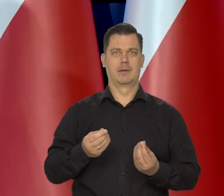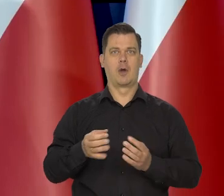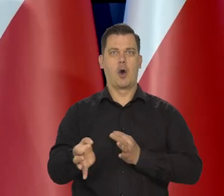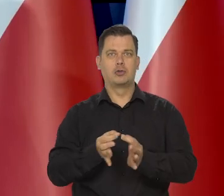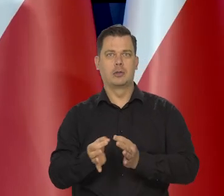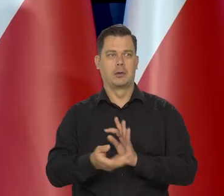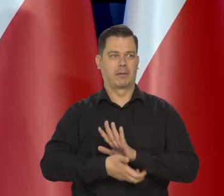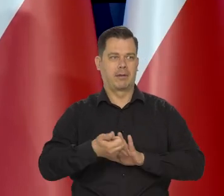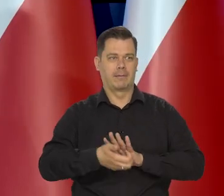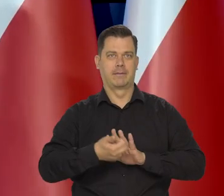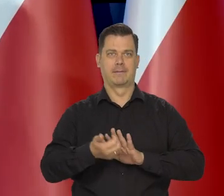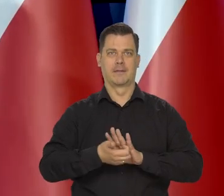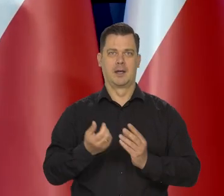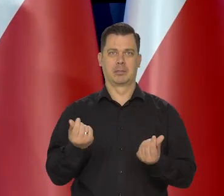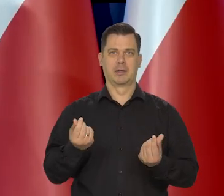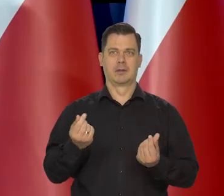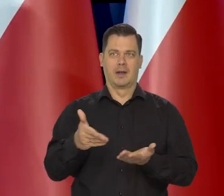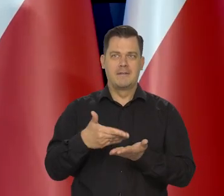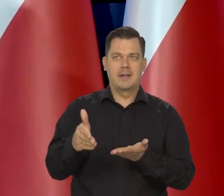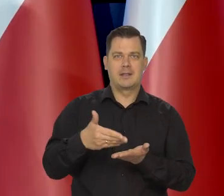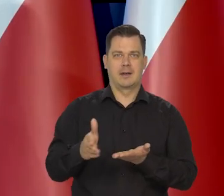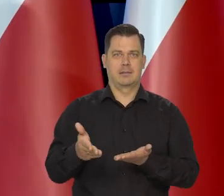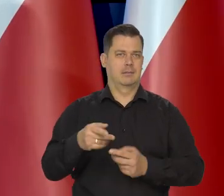o w ogóle możliwość wydawania, to jest normalne.